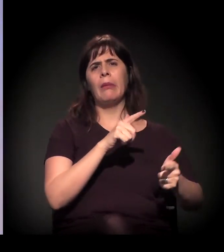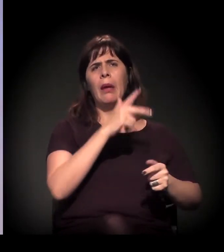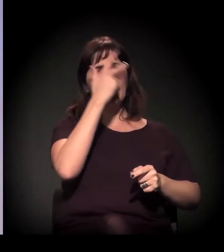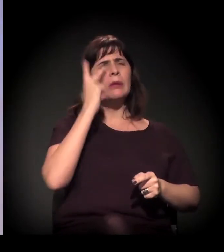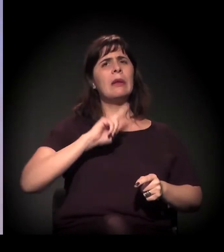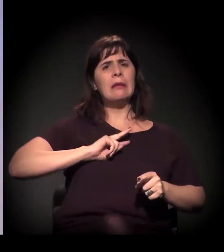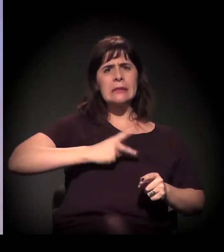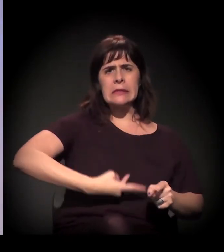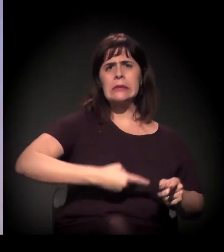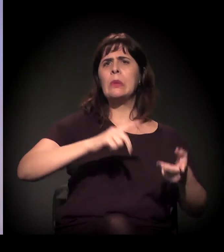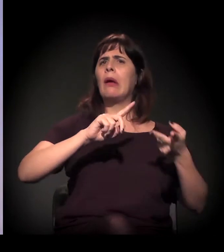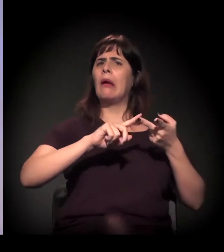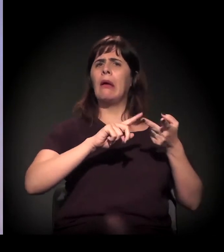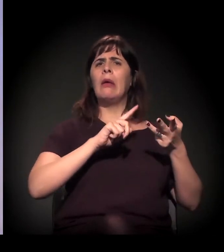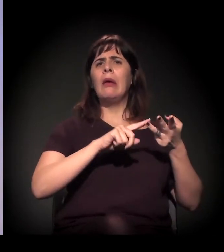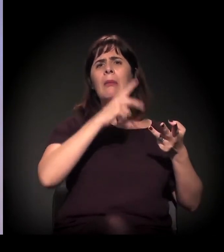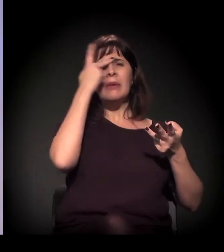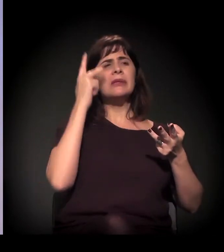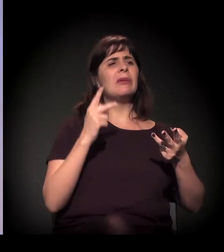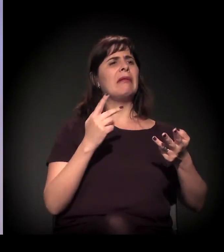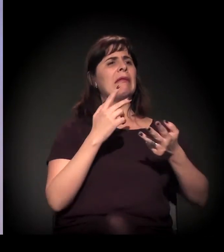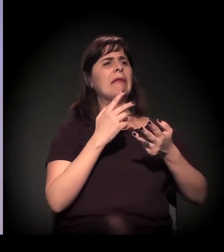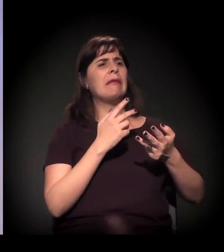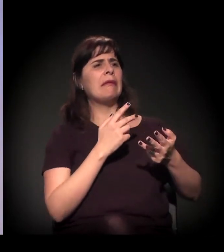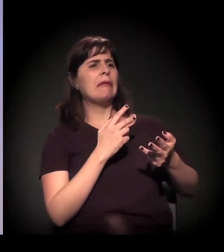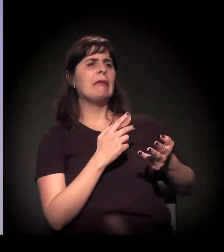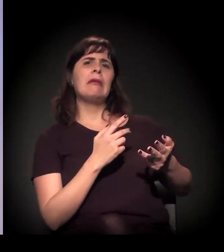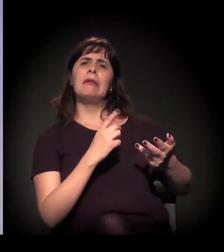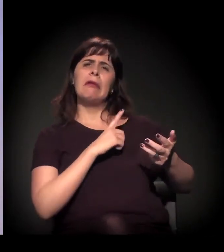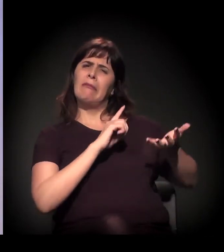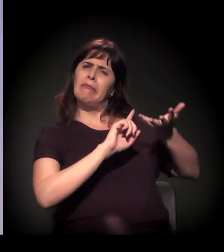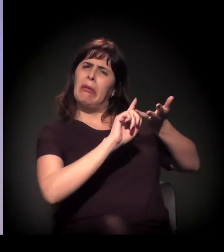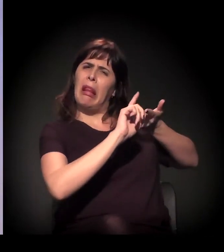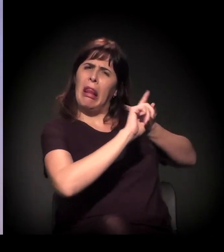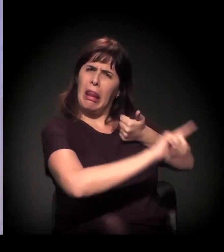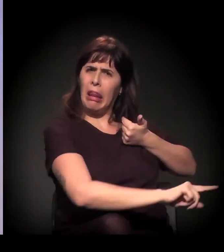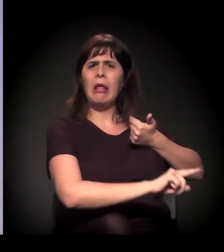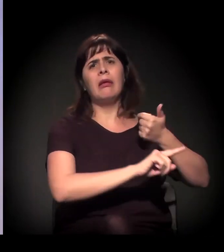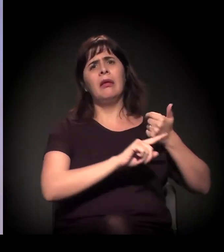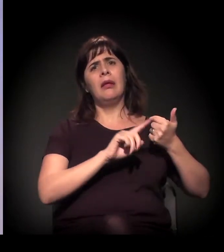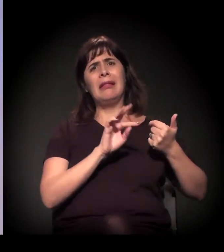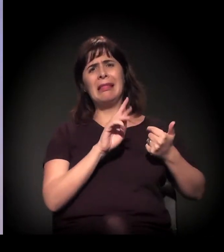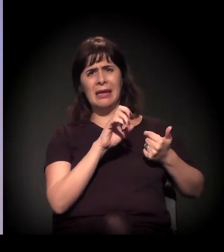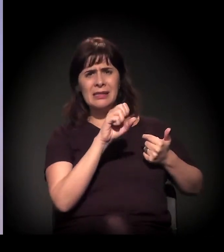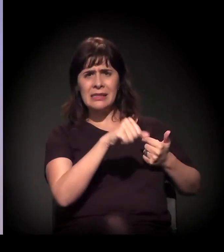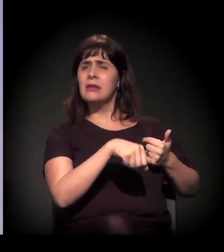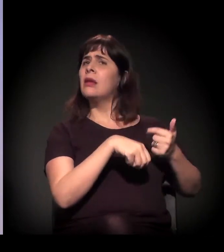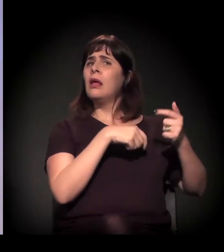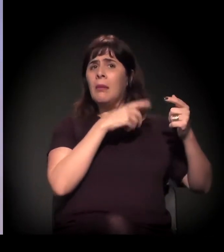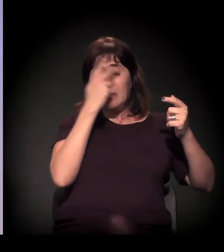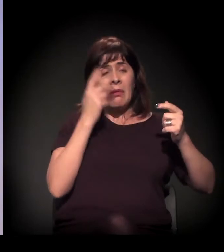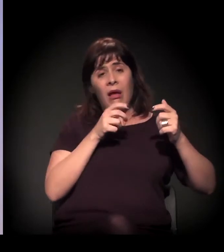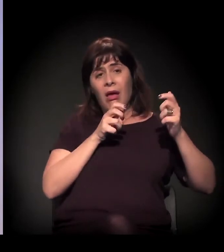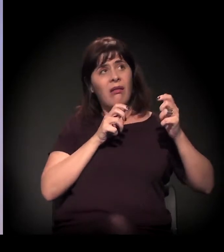Inclusive, se você pegar um estudo do próprio Governo do Estado, você tem que 13% das pessoas que estão na Cracolândia